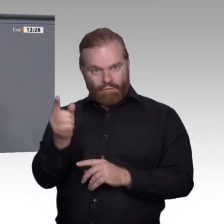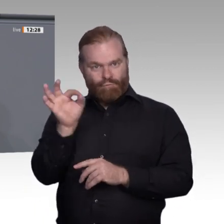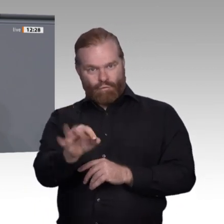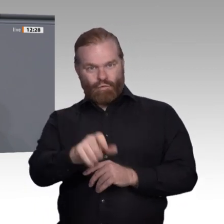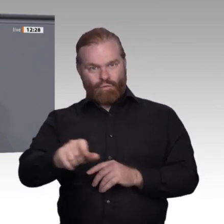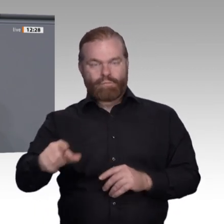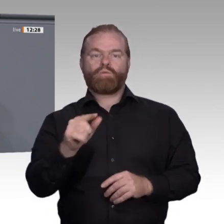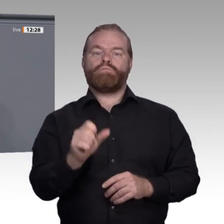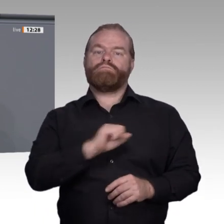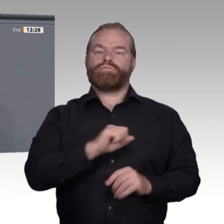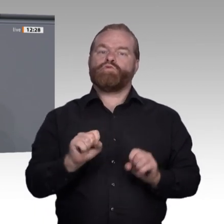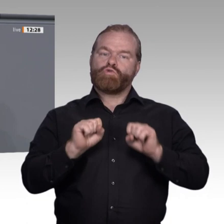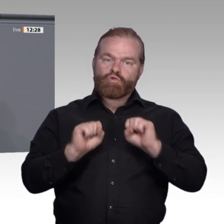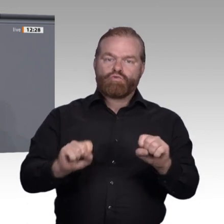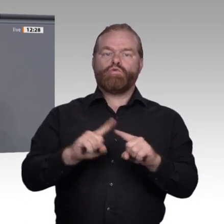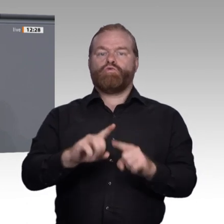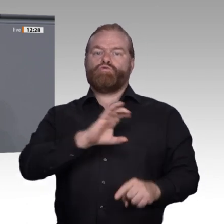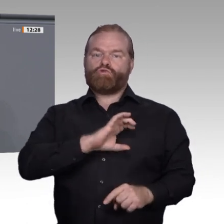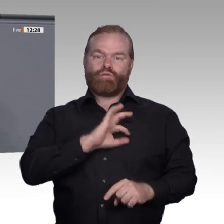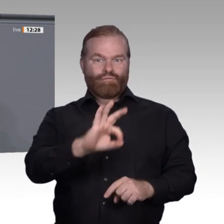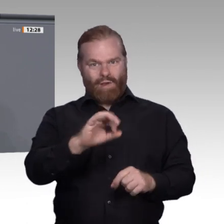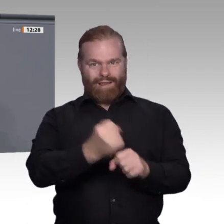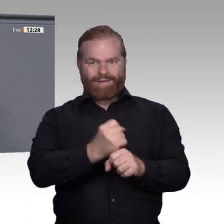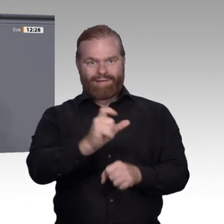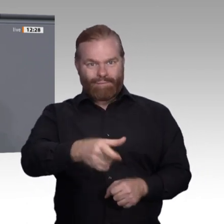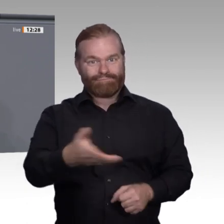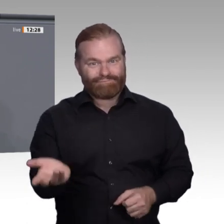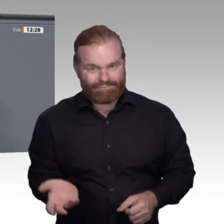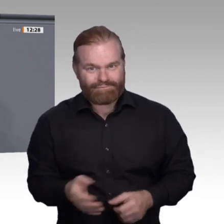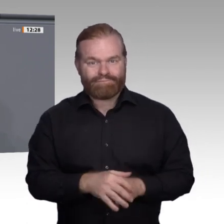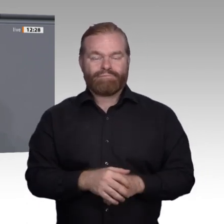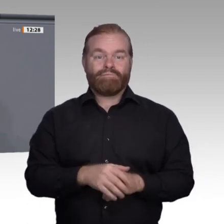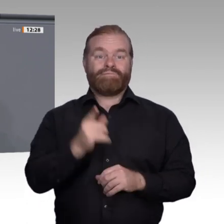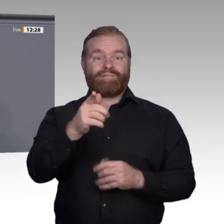wird, wo neue Techniken eingesetzt werden, wie viel Personal gebraucht wird und welche